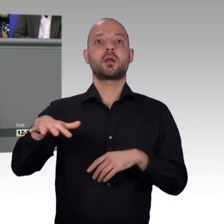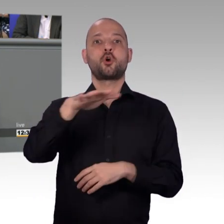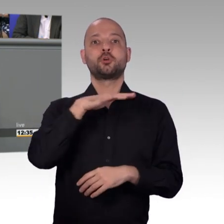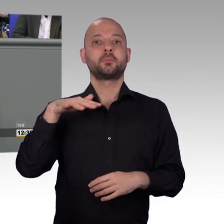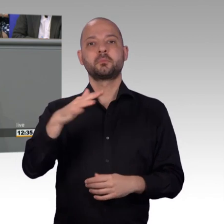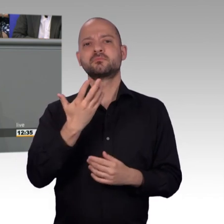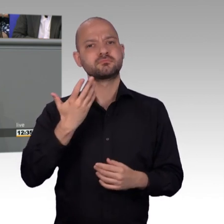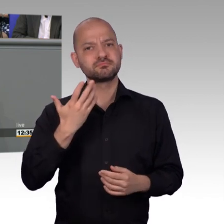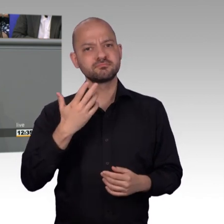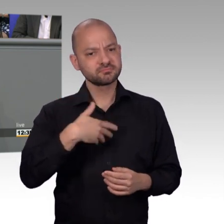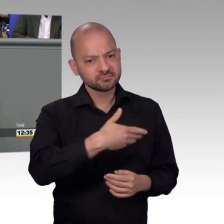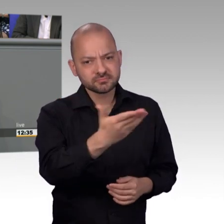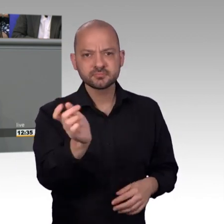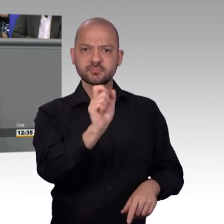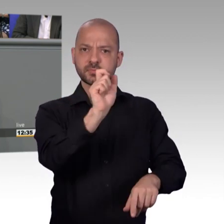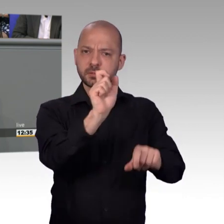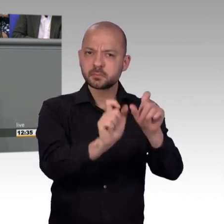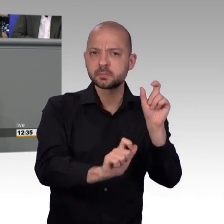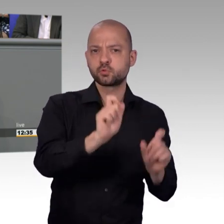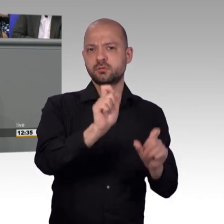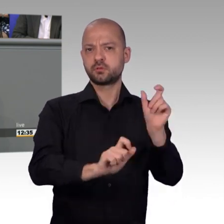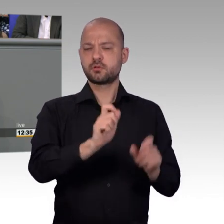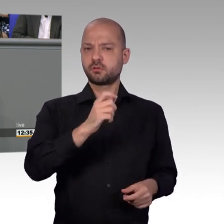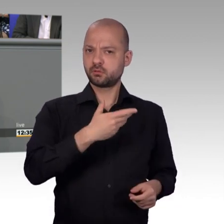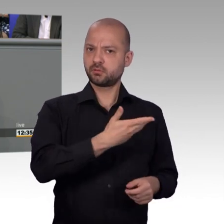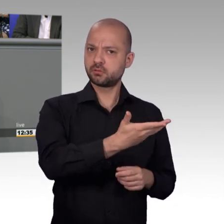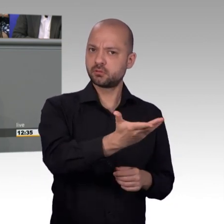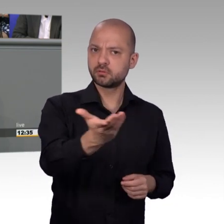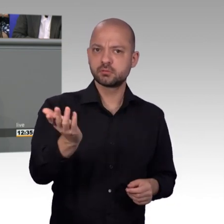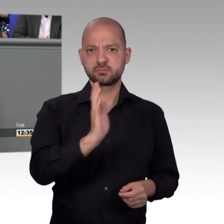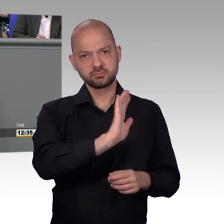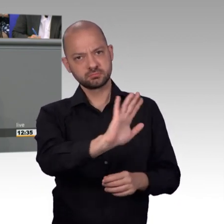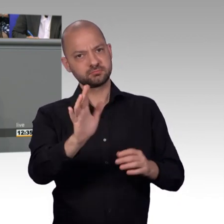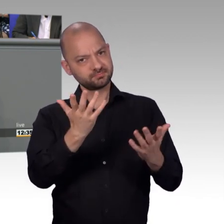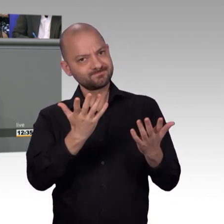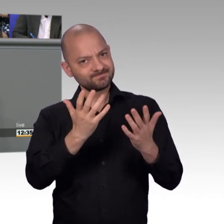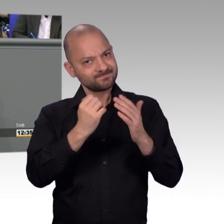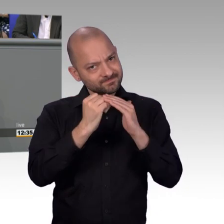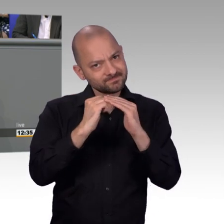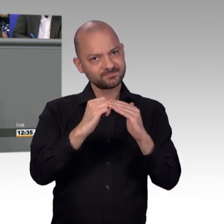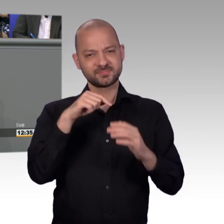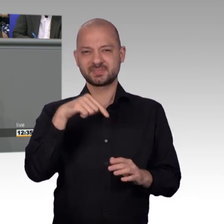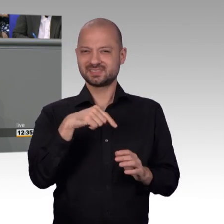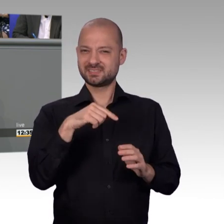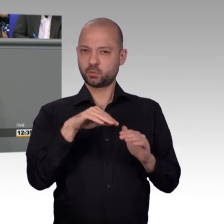wir sind daher froh und wären dankbar, wenn unser Koalitionspartner sich in die gleiche Richtung bewegt, damit wir sozusagen das Petitionsrecht